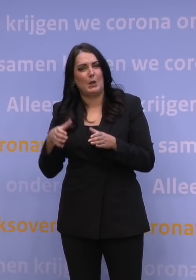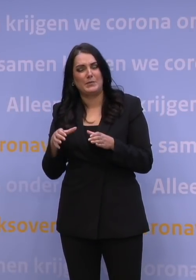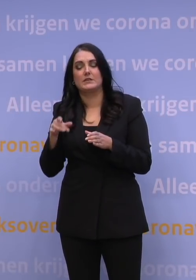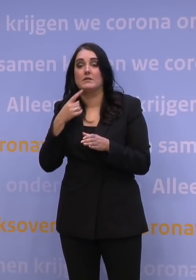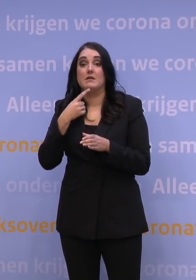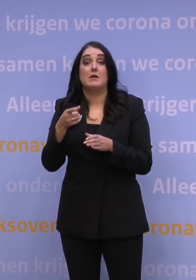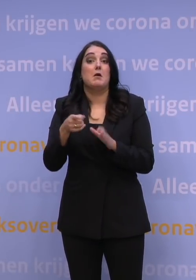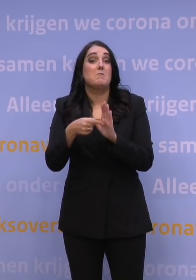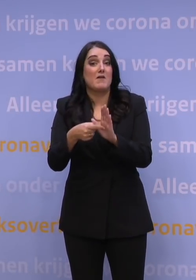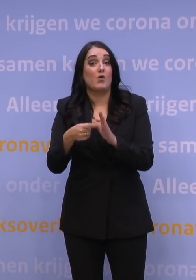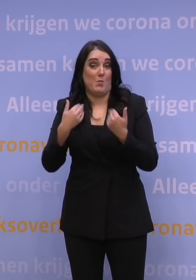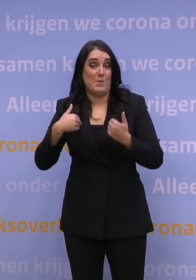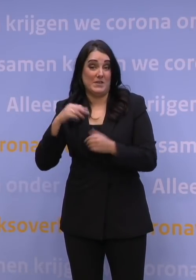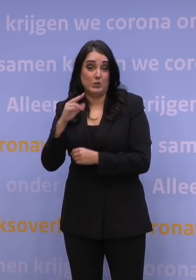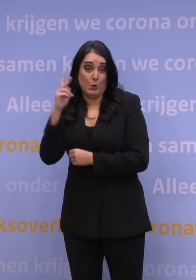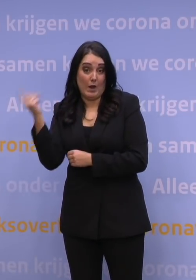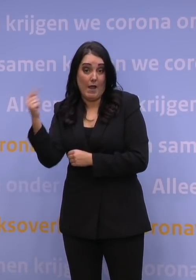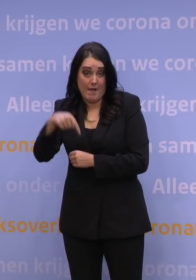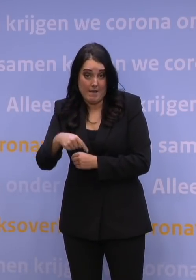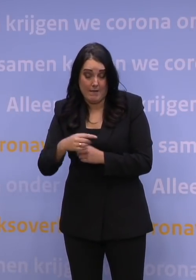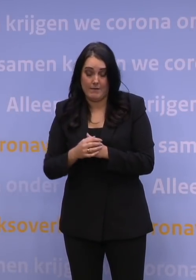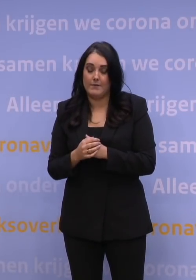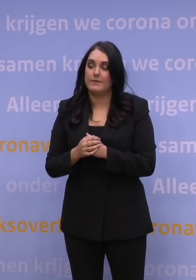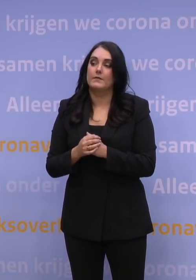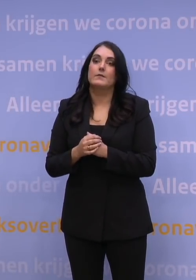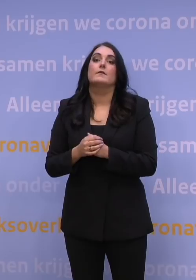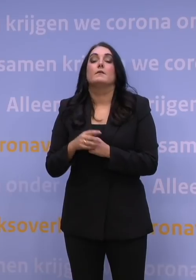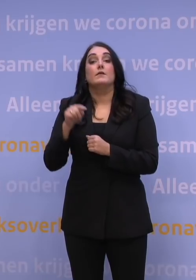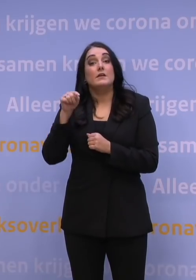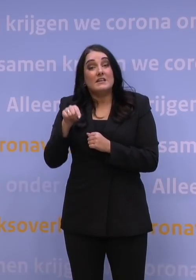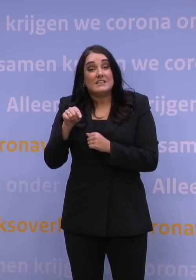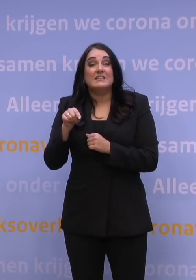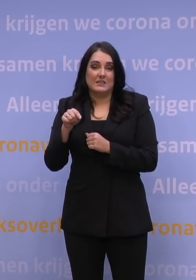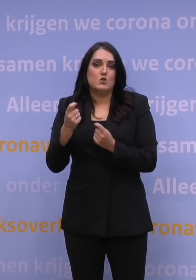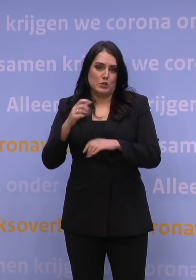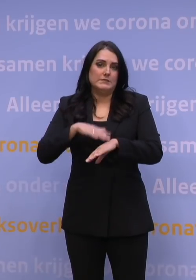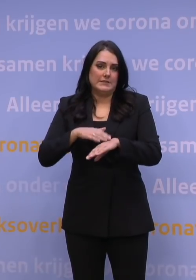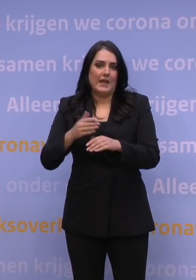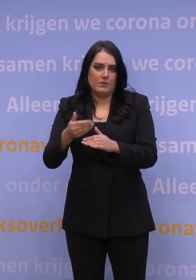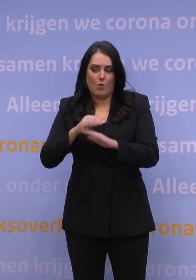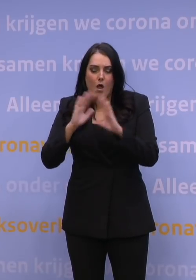voor mensen bijvoorbeeld uit het VK die naar Nederland komen. Nou, het kost even voordat dat is ingeregeld, en dat betekent dat aanstaande woensdag